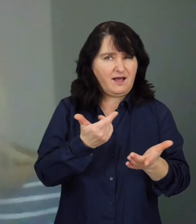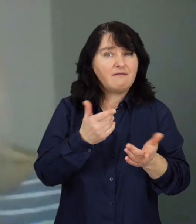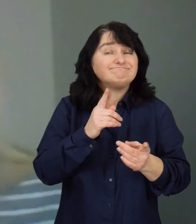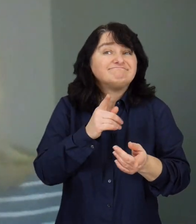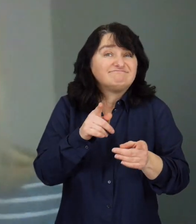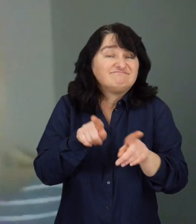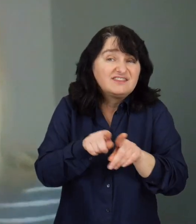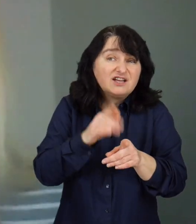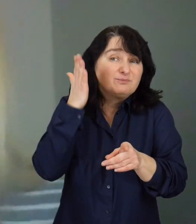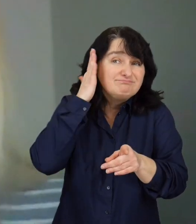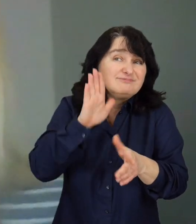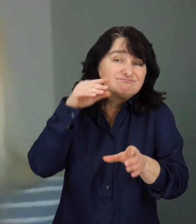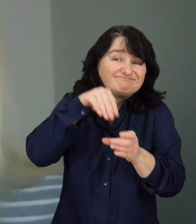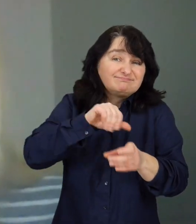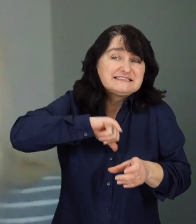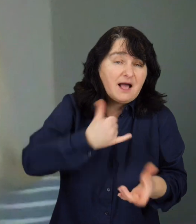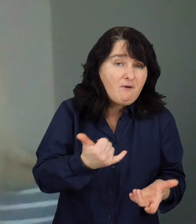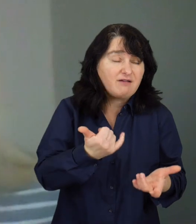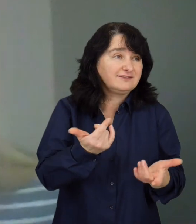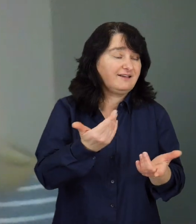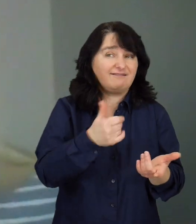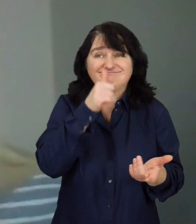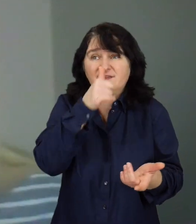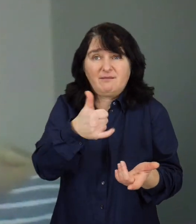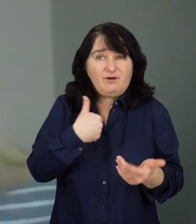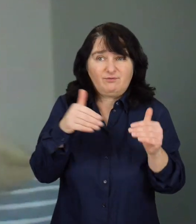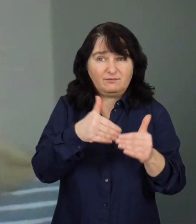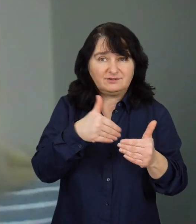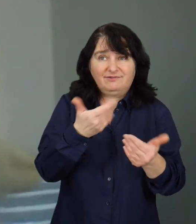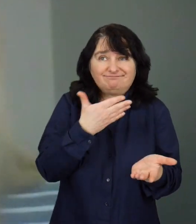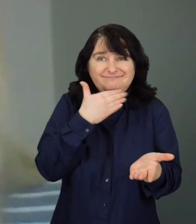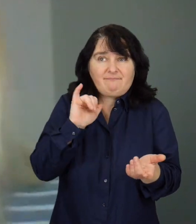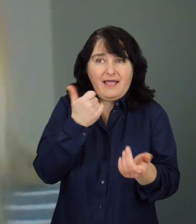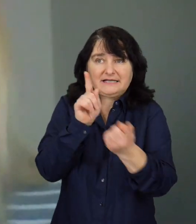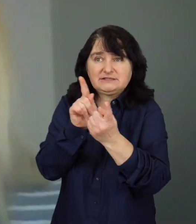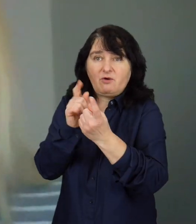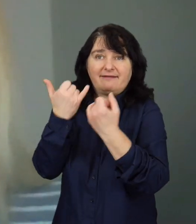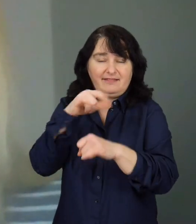Często mieszkają samotnie, więc dodatkowo nie mają możliwości i nie mają kiedy spotkać się z innymi osobami.